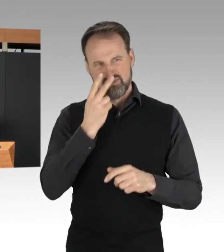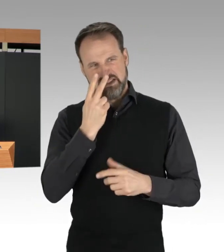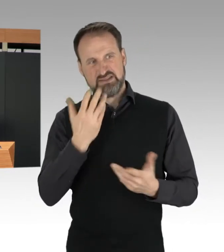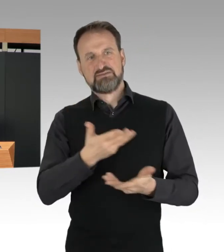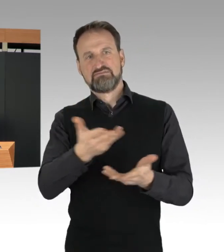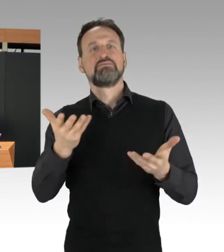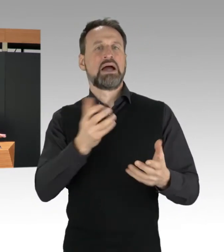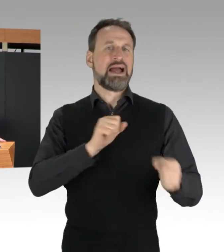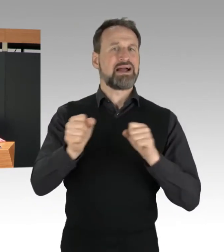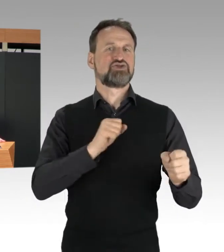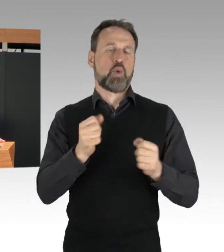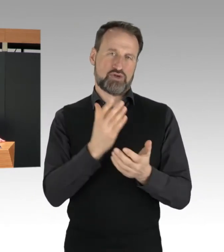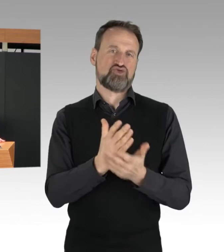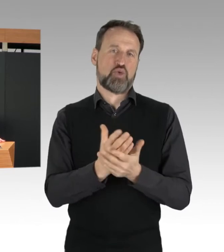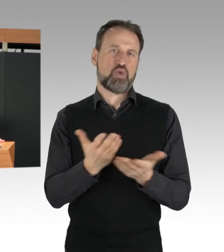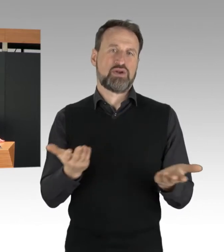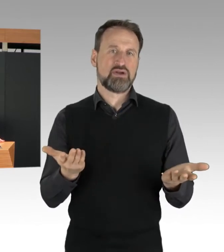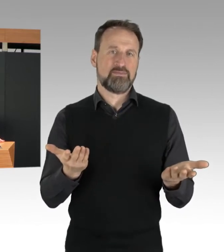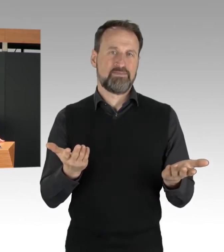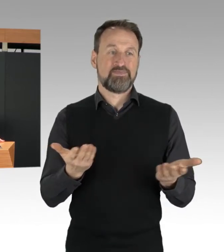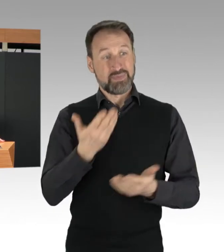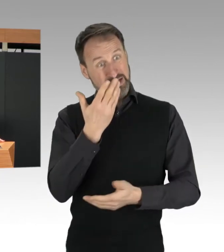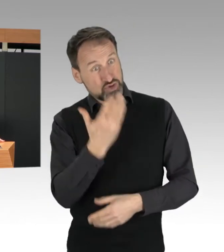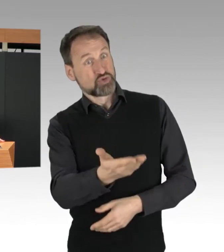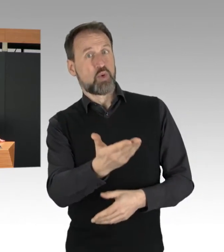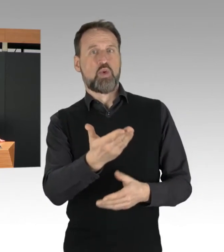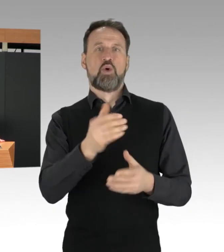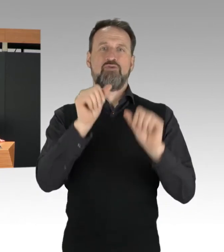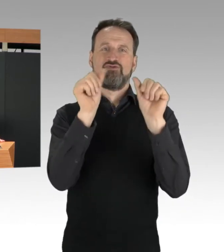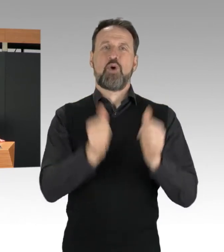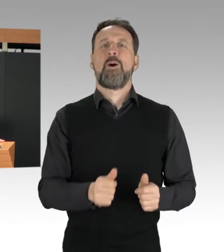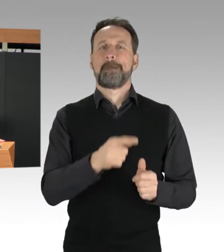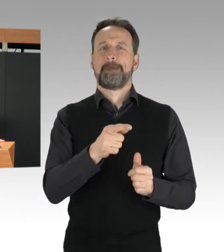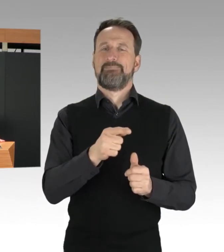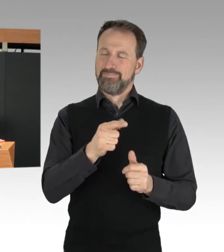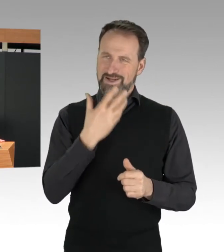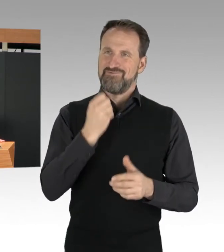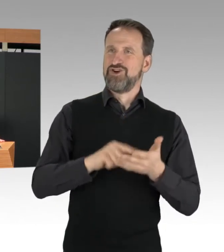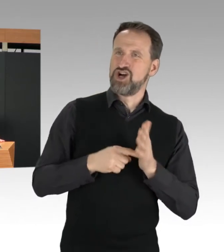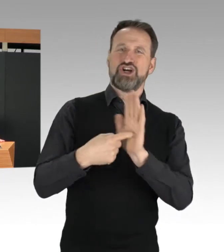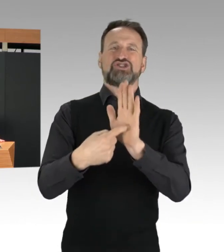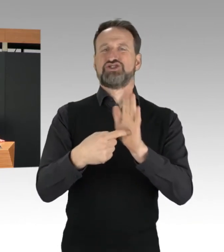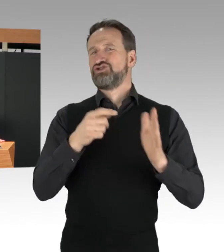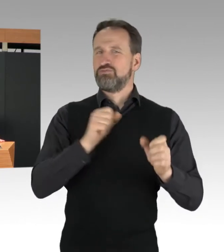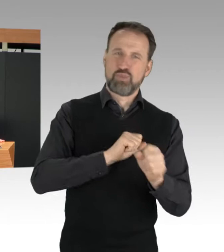Die gewählte Form des Protestes jedenfalls, nämlich die Blockaden unserer Autobahn,